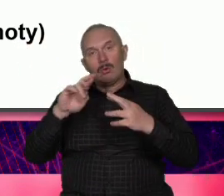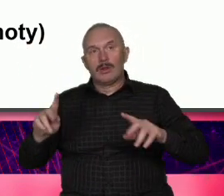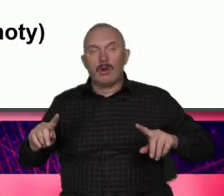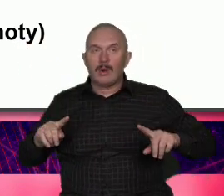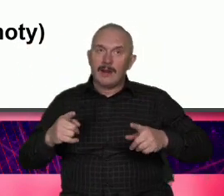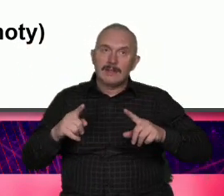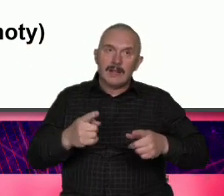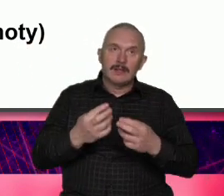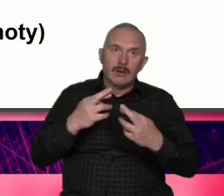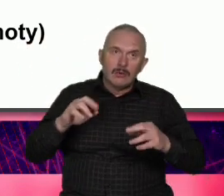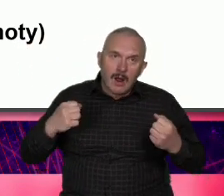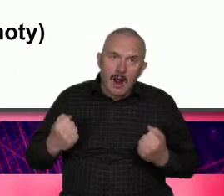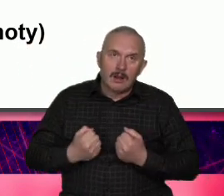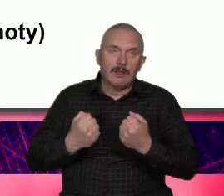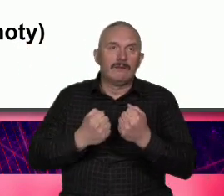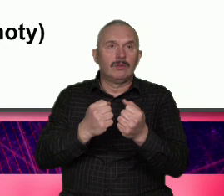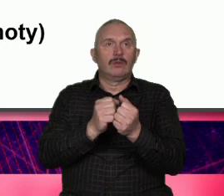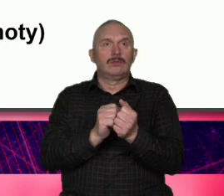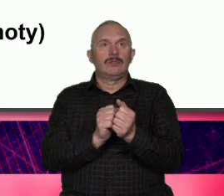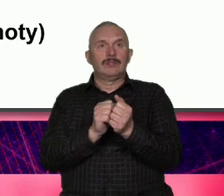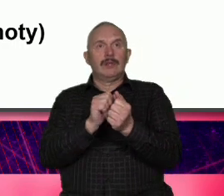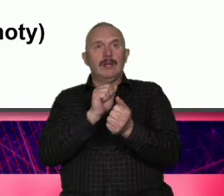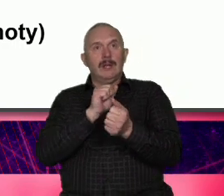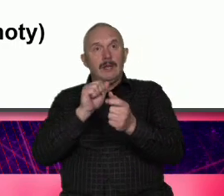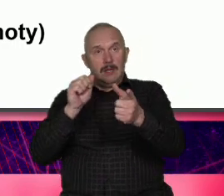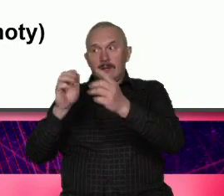aktywności zwykłych mieszkańców udowadnia że